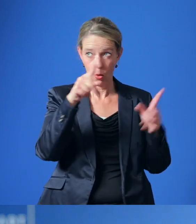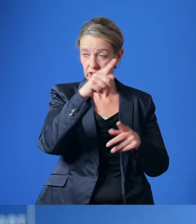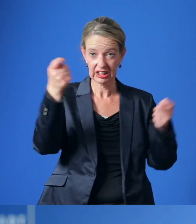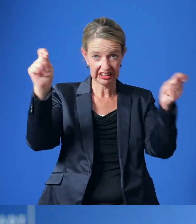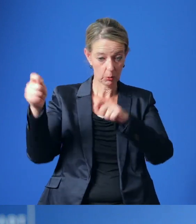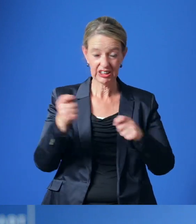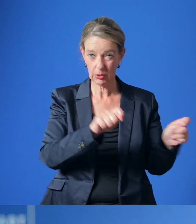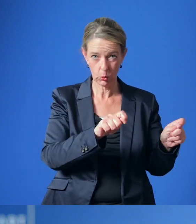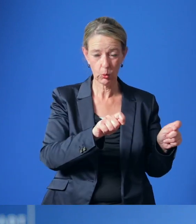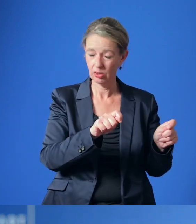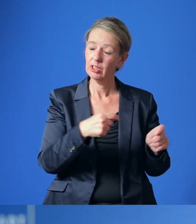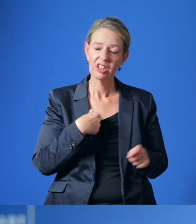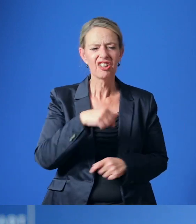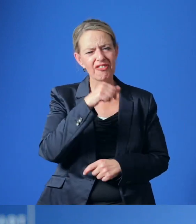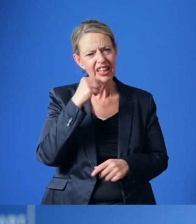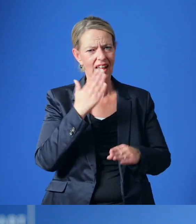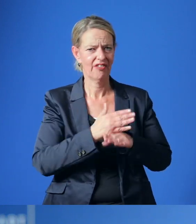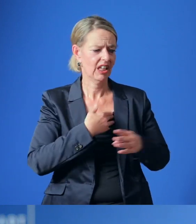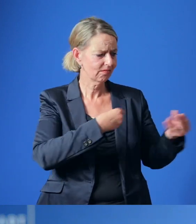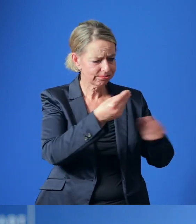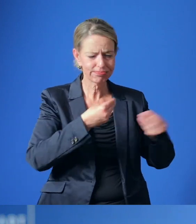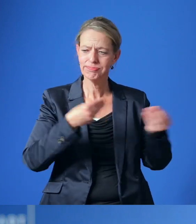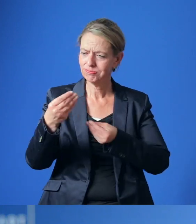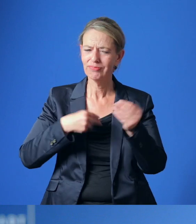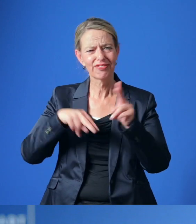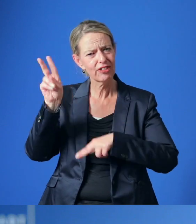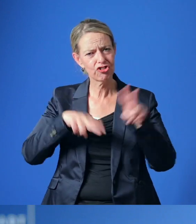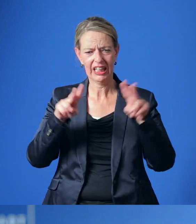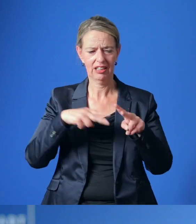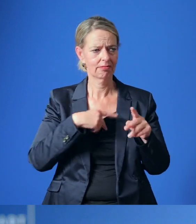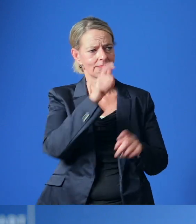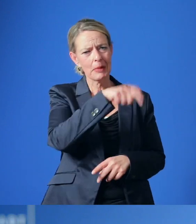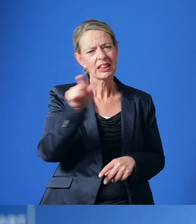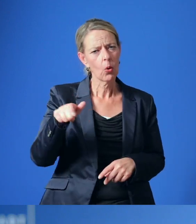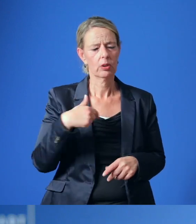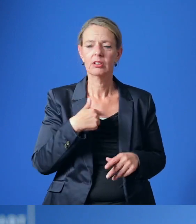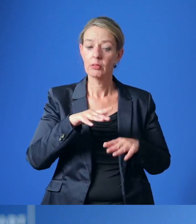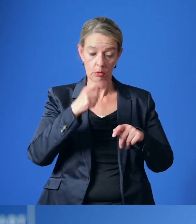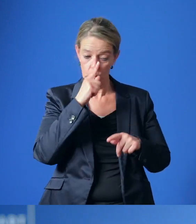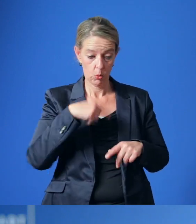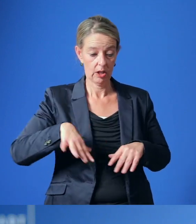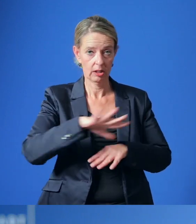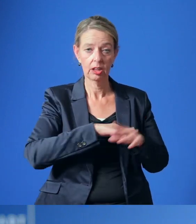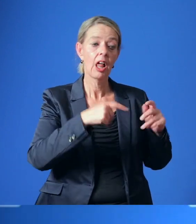zu wollen, bin ich in vielen Gesprächen mit ganz unterschiedlichen Akteuren – auch auf Landes- und Bundesebene.